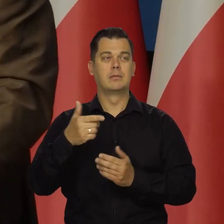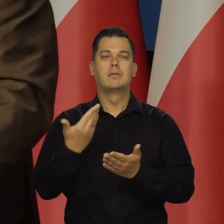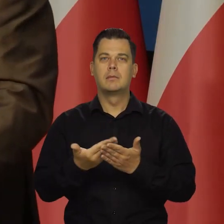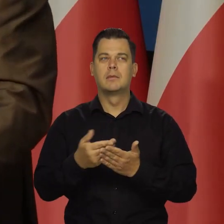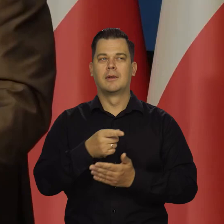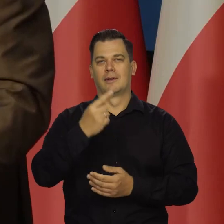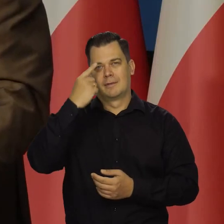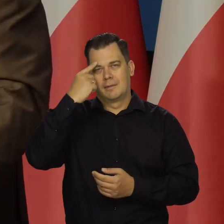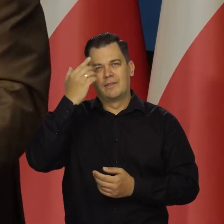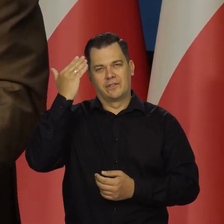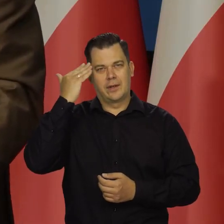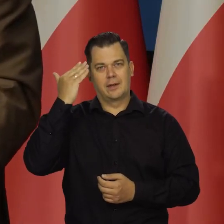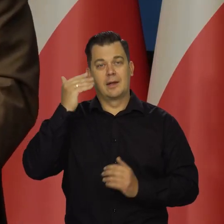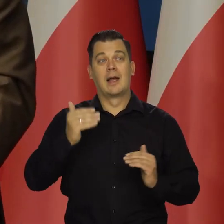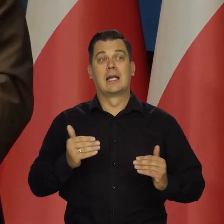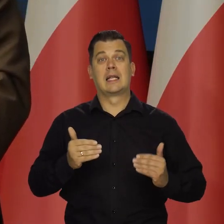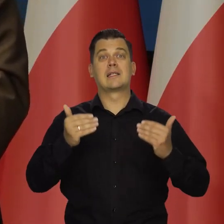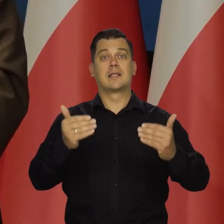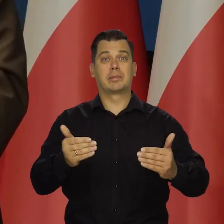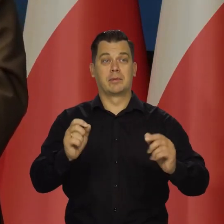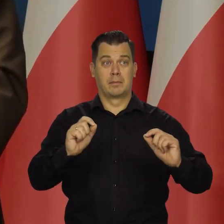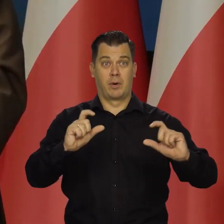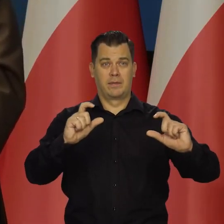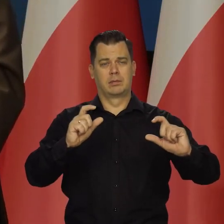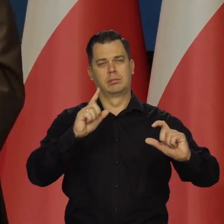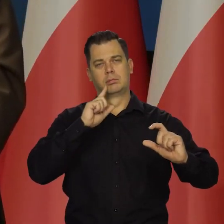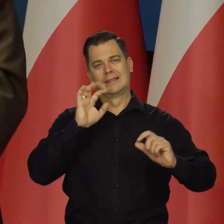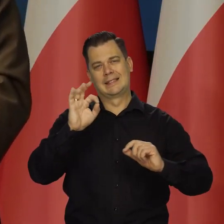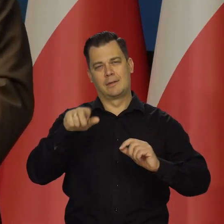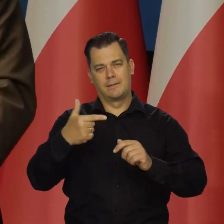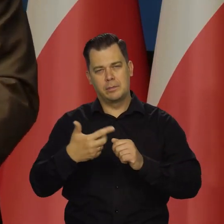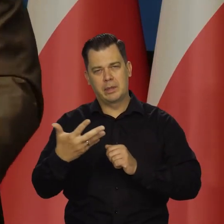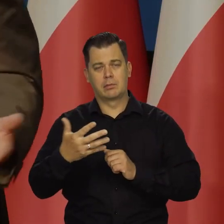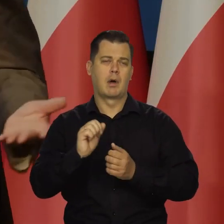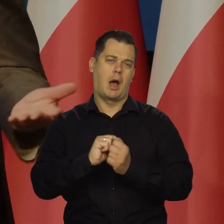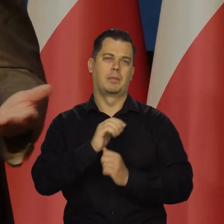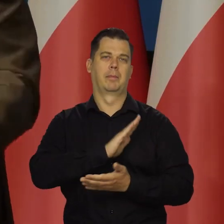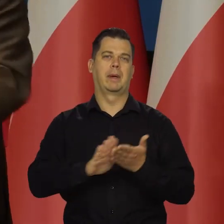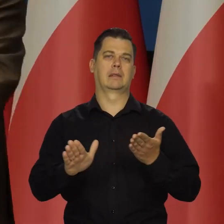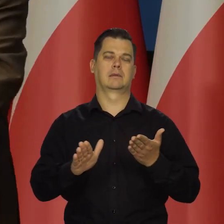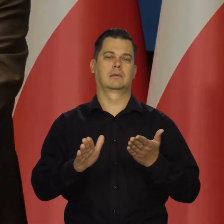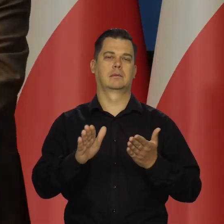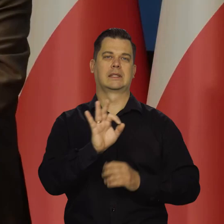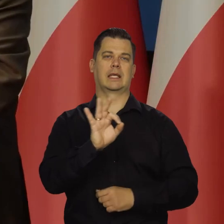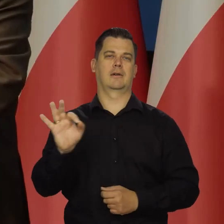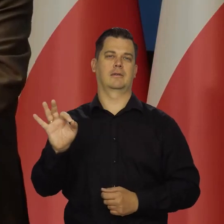Ja nie muszę tu mówić, że następna podwyżka to też będzie albo 25, albo w ogóle. No, taka jest logika tego działania,